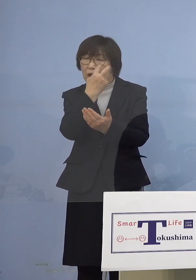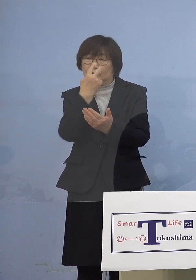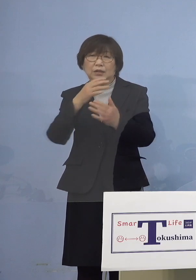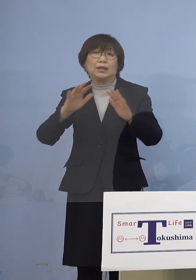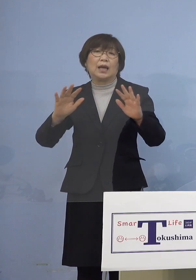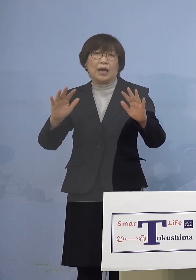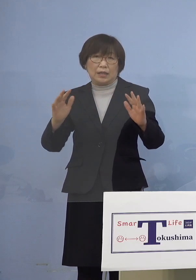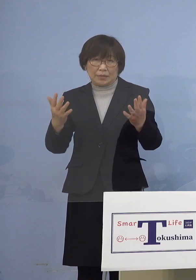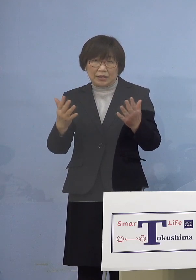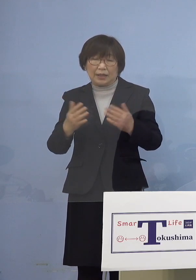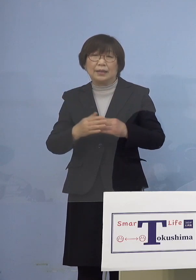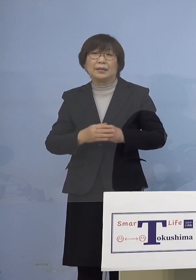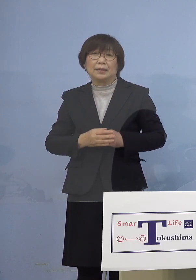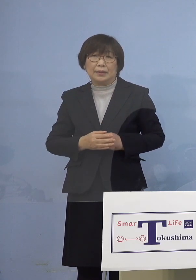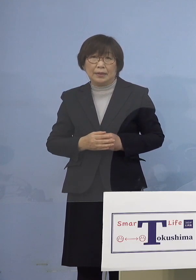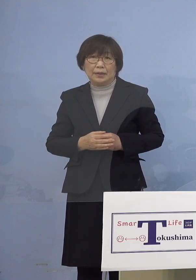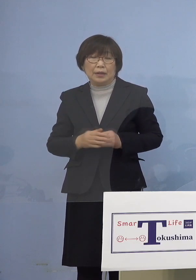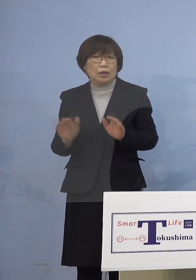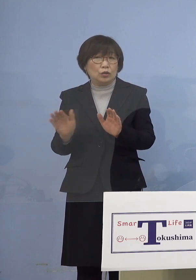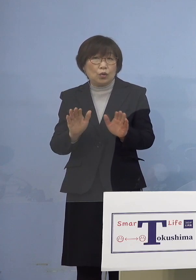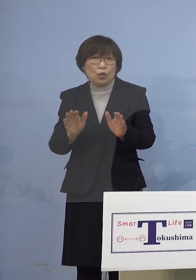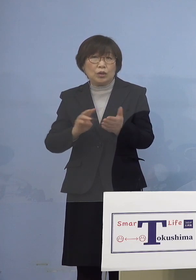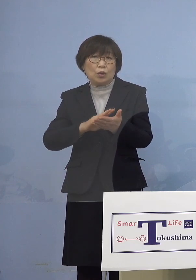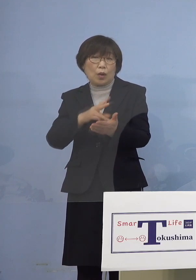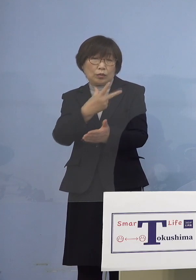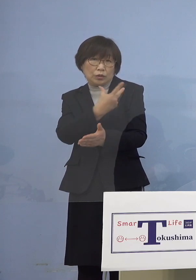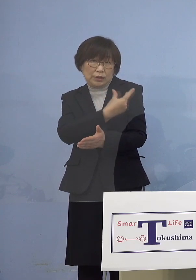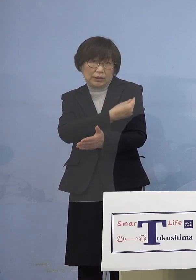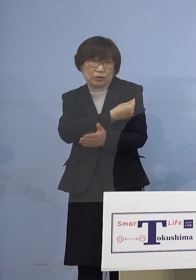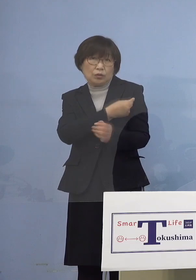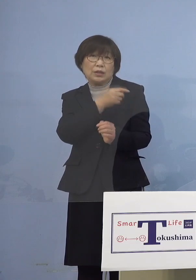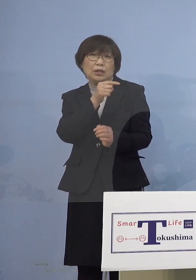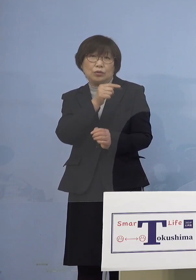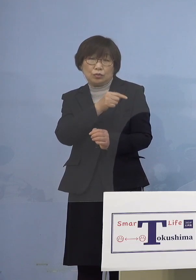またこの小児ワクチンの接種に つきましては県として